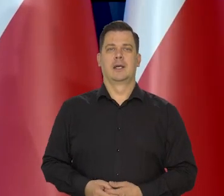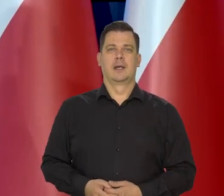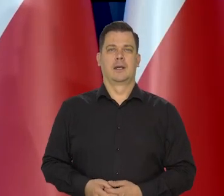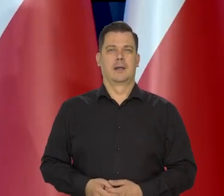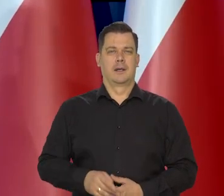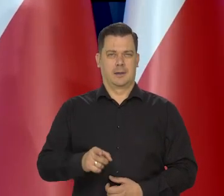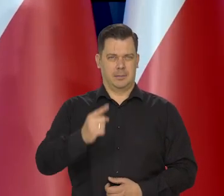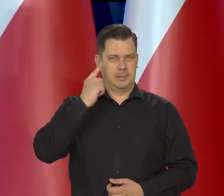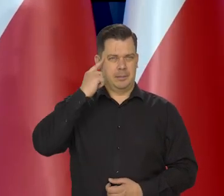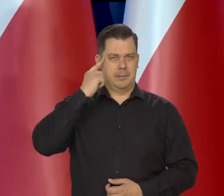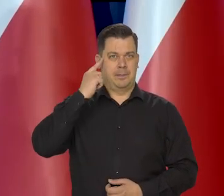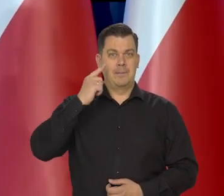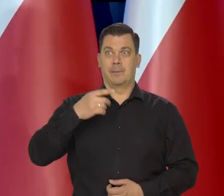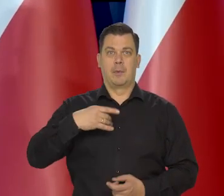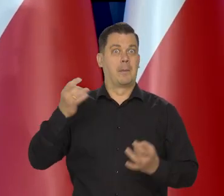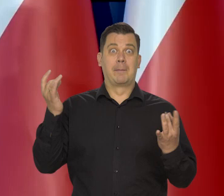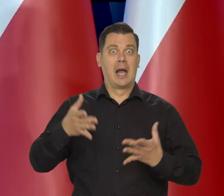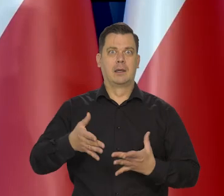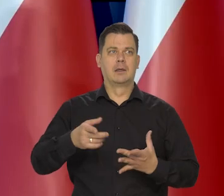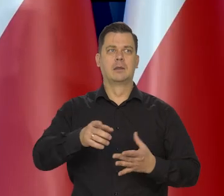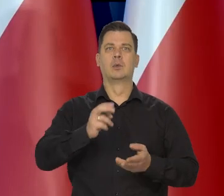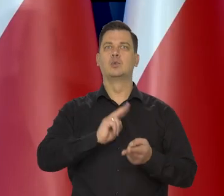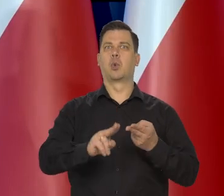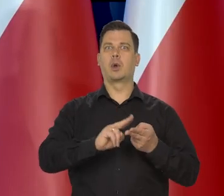Pamiętajmy, Państwo taka panika była z cukrem,